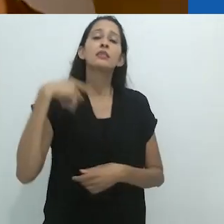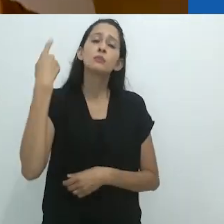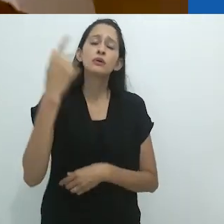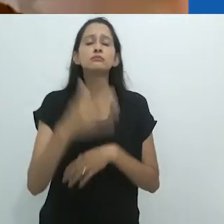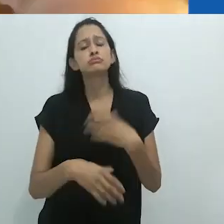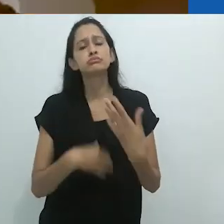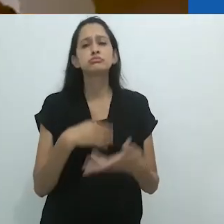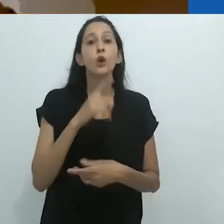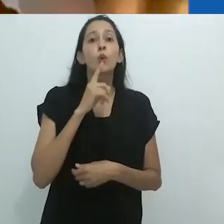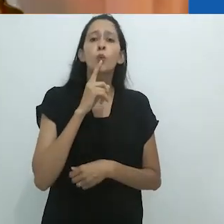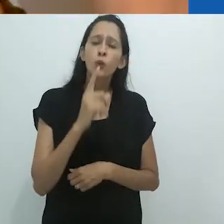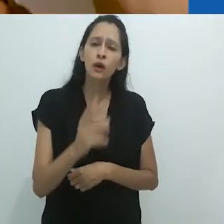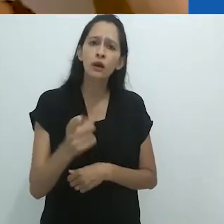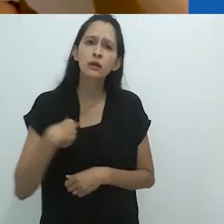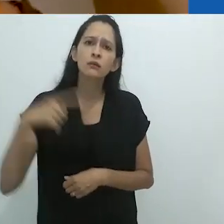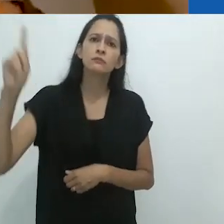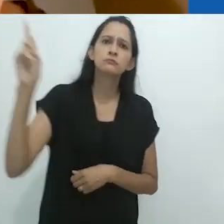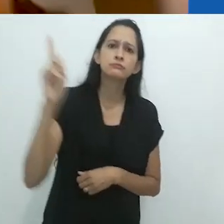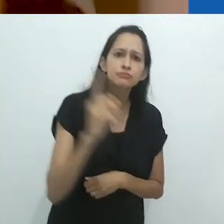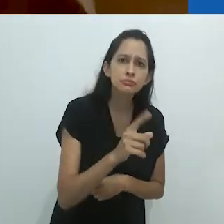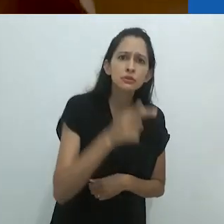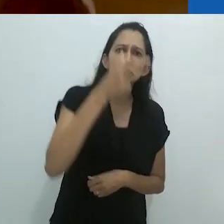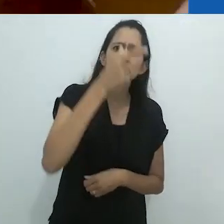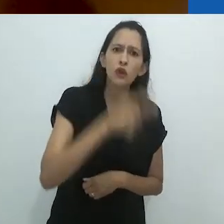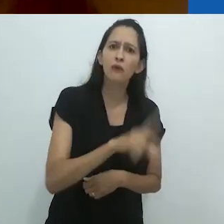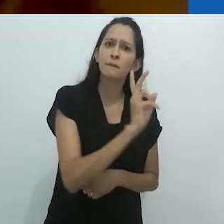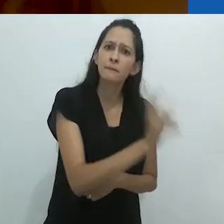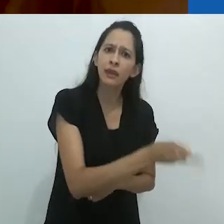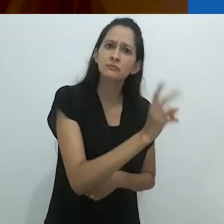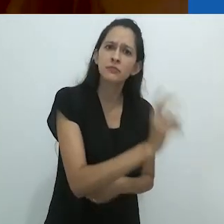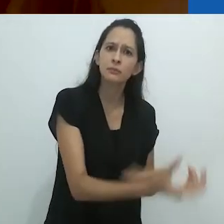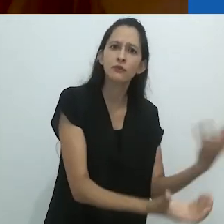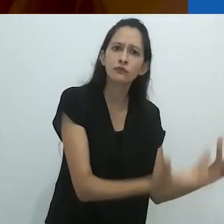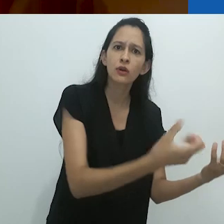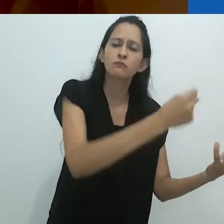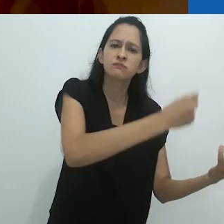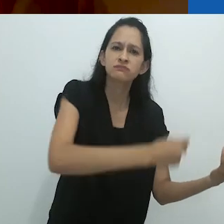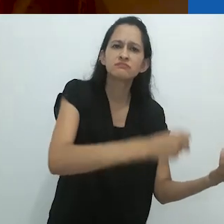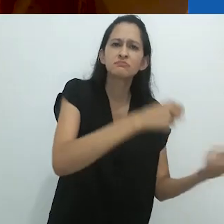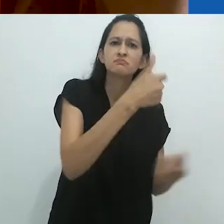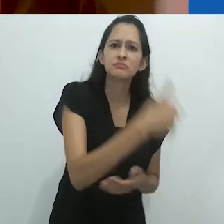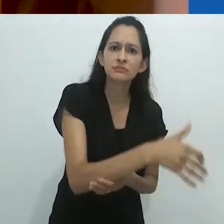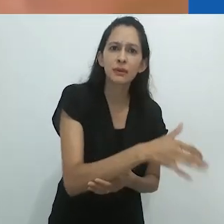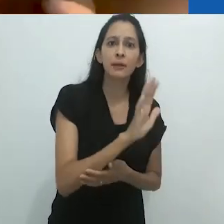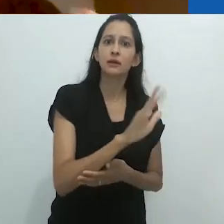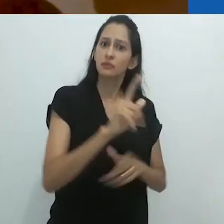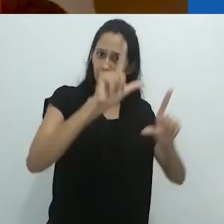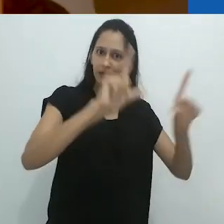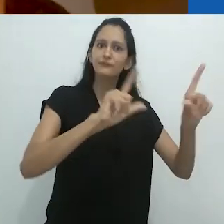Quando eu voltei 1 ano depois, o fogão continuava lá. Mas havia uma televisão.